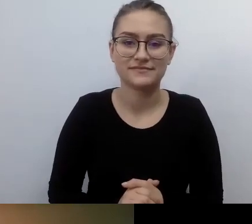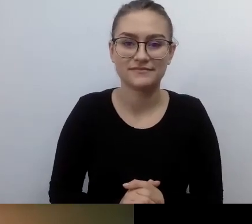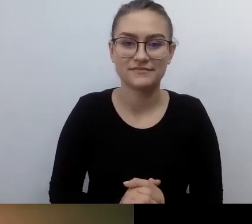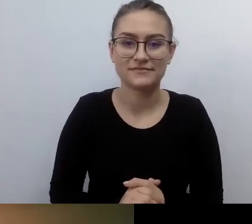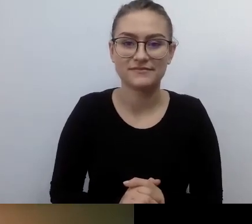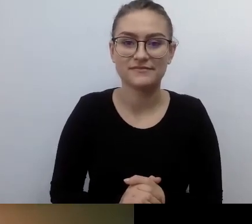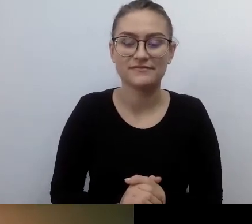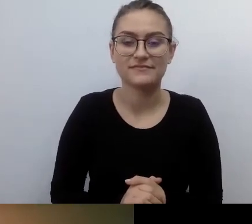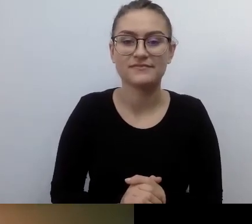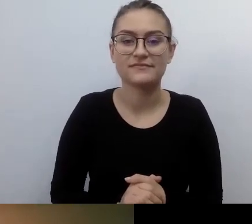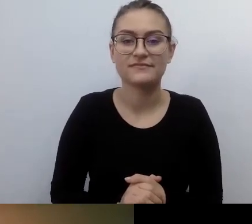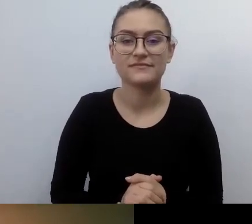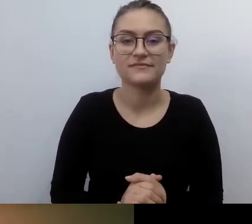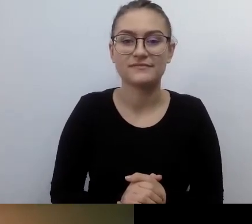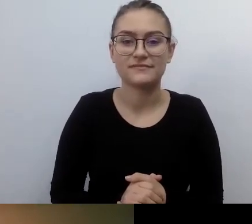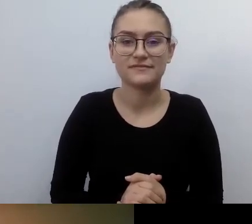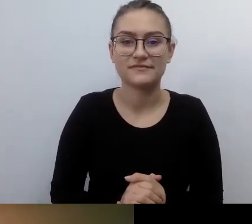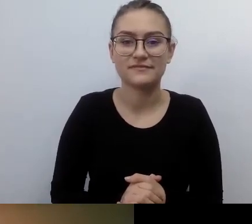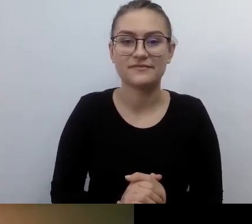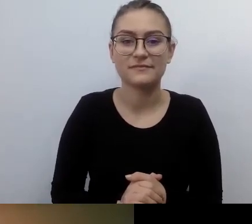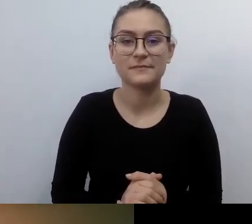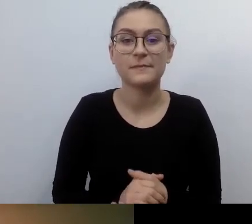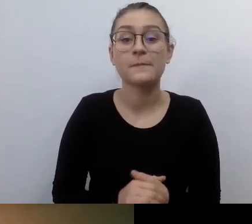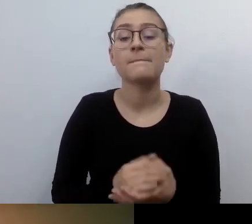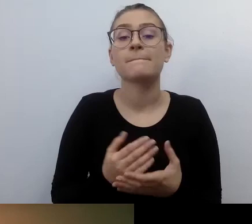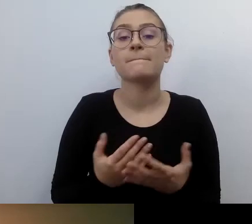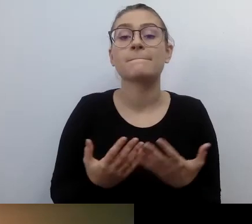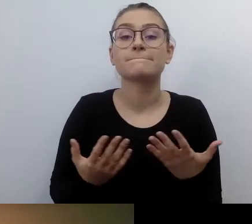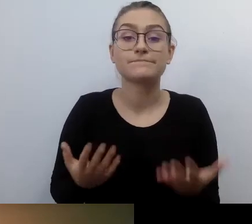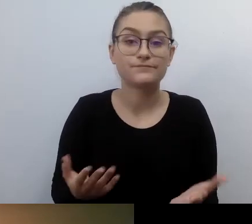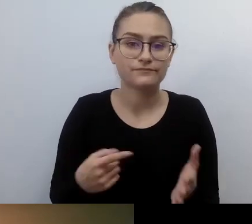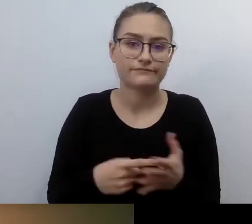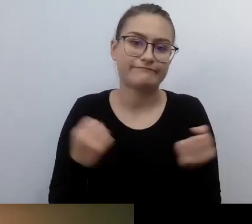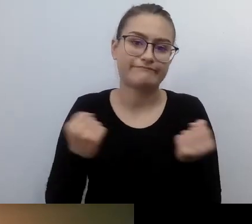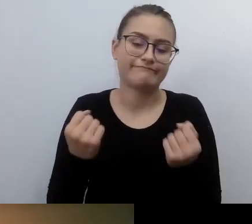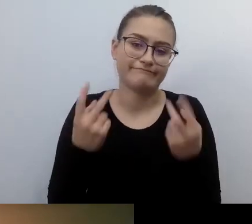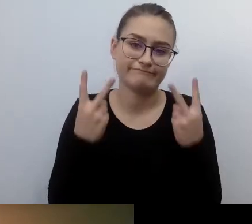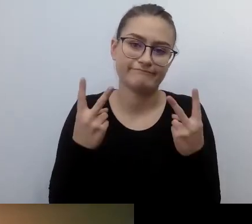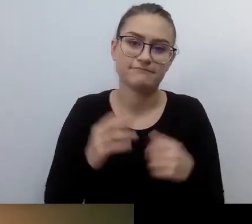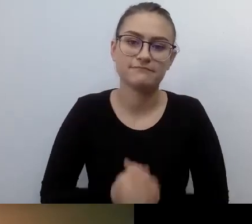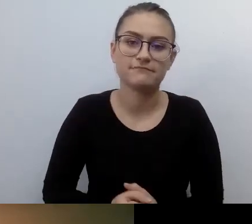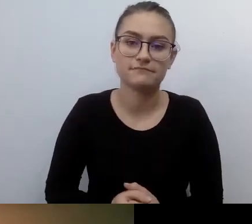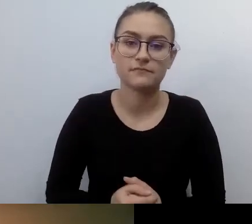To bardzo ważna rzecz. Ustawodawca wprowadza kary.